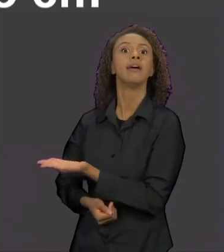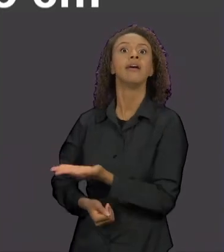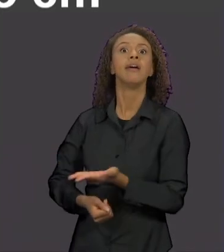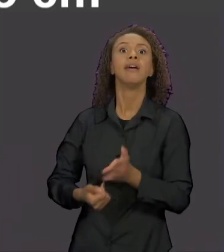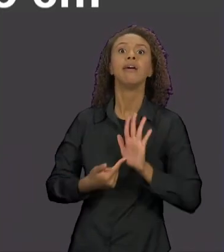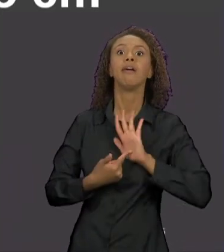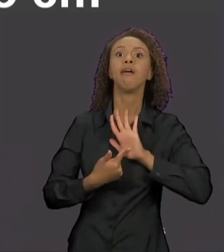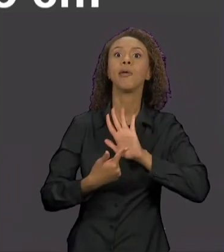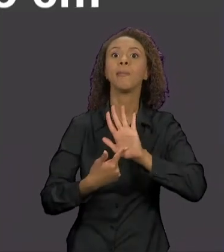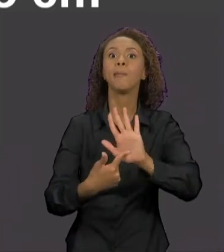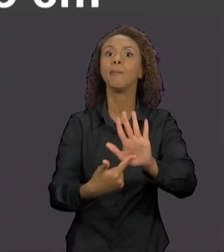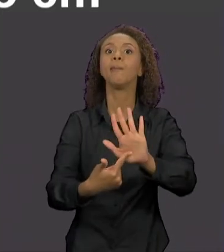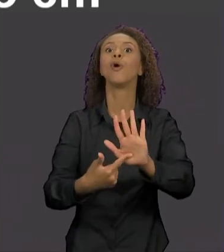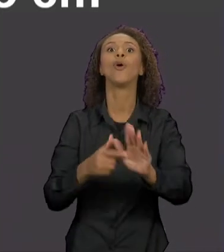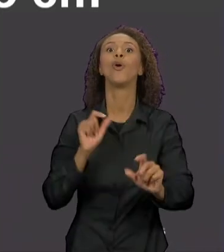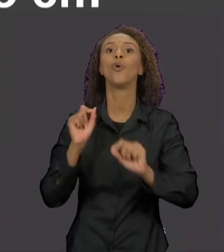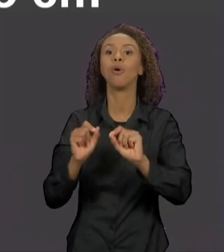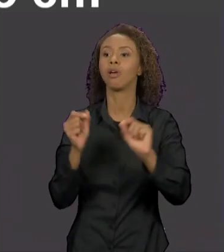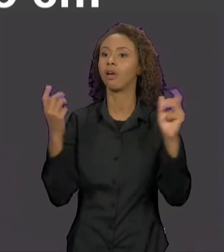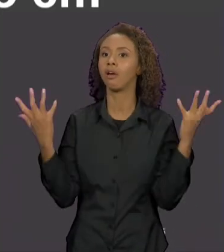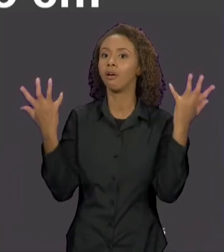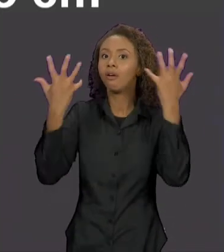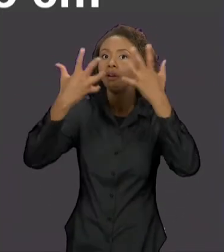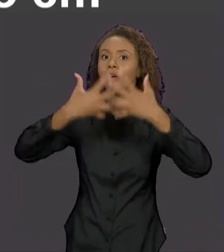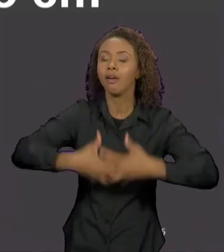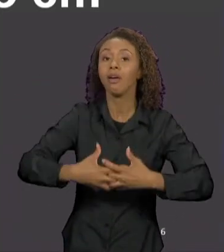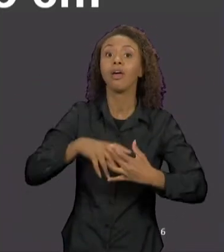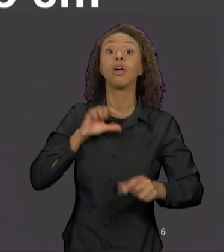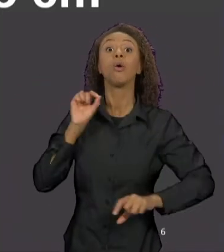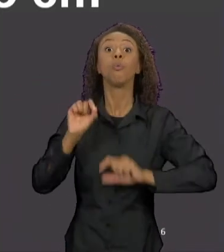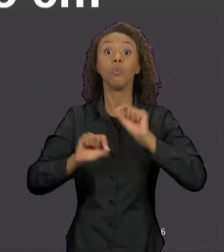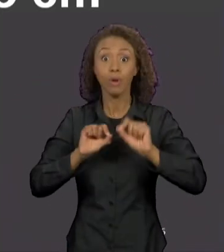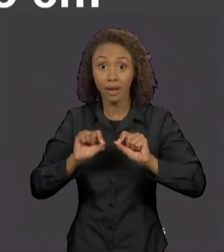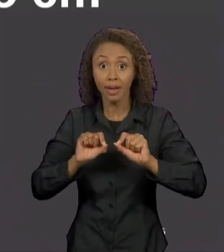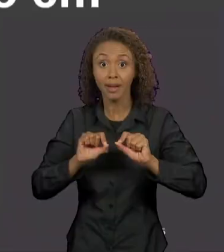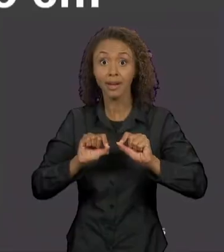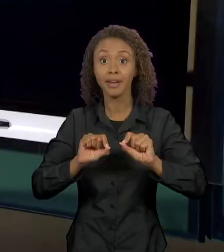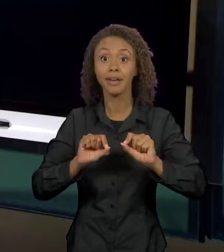DA INTERTEXTUALIDADE, TANTO EM RELAÇÃO À HISTÓRIA